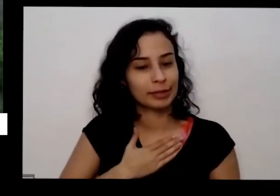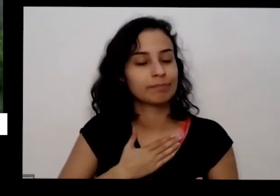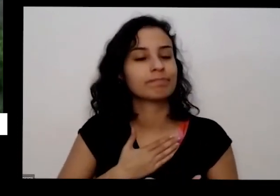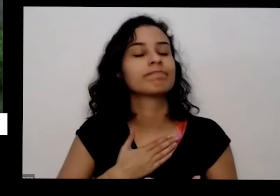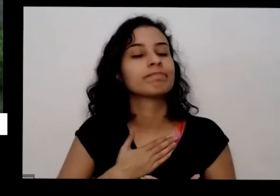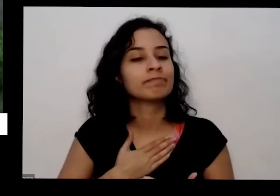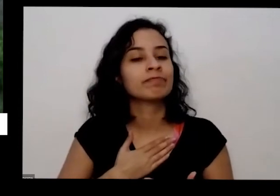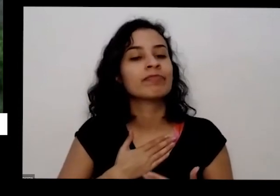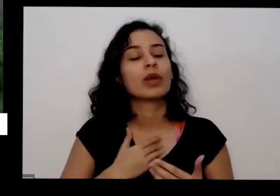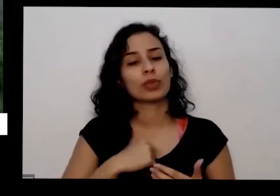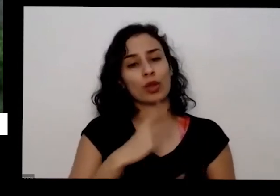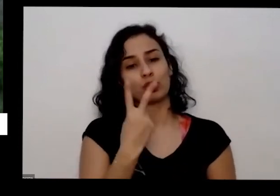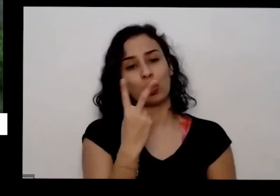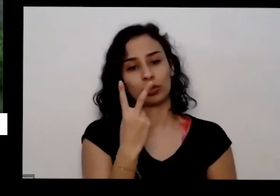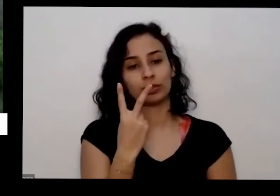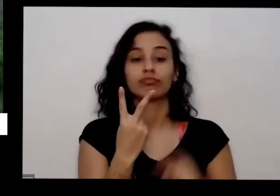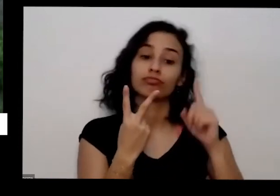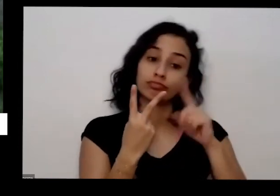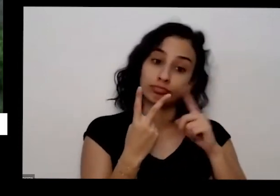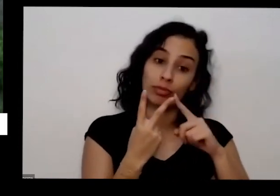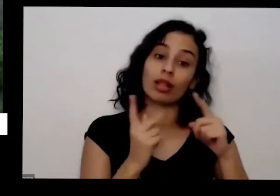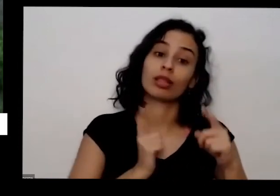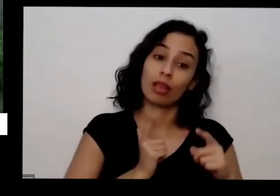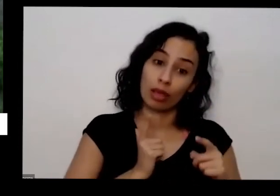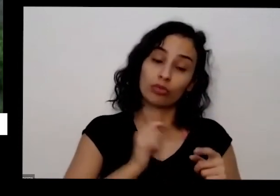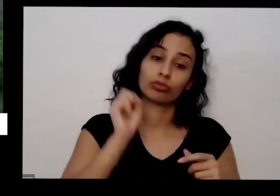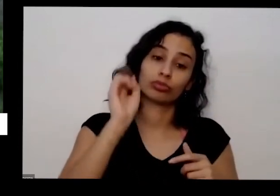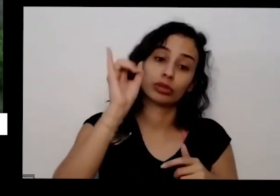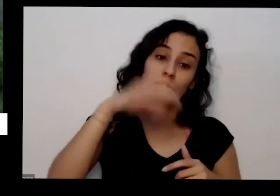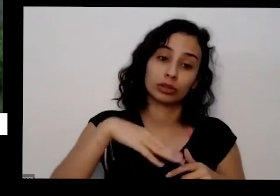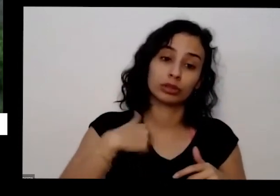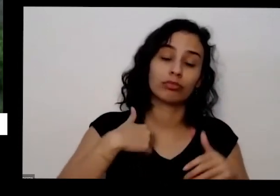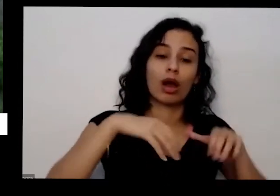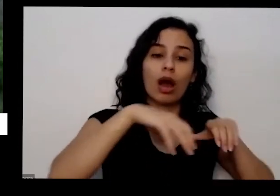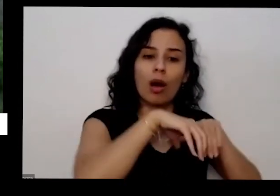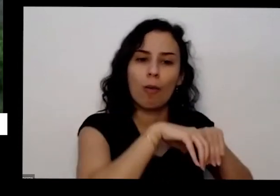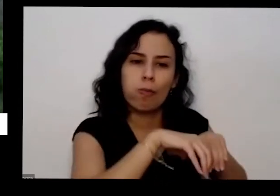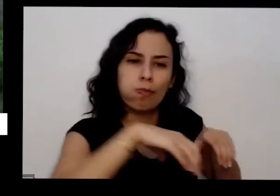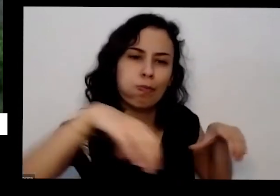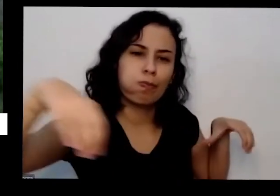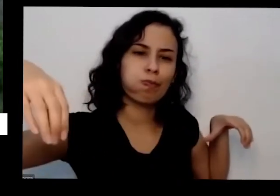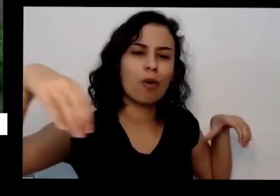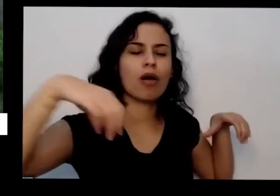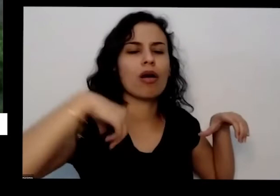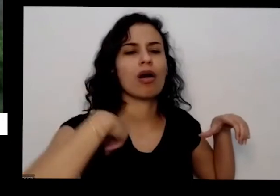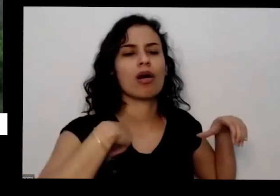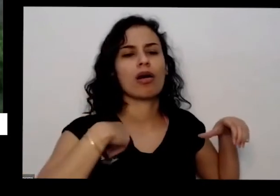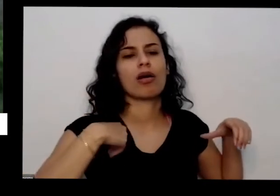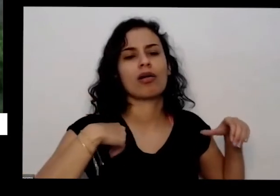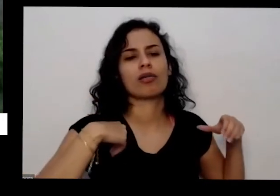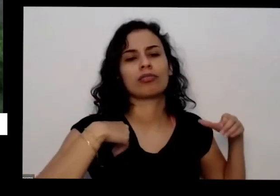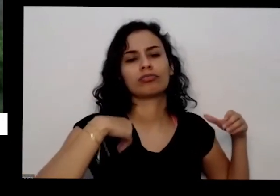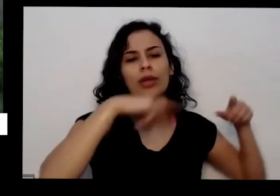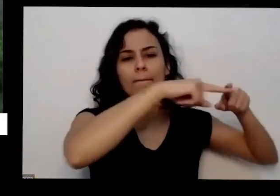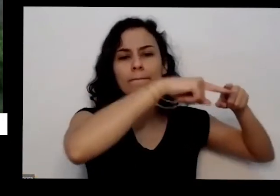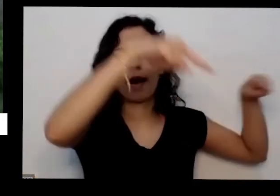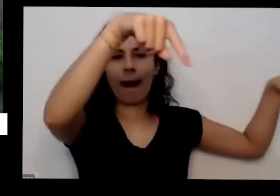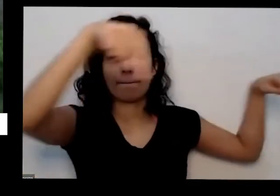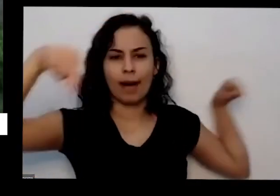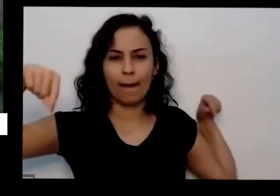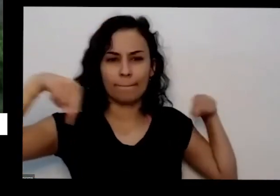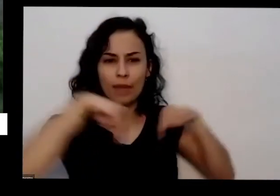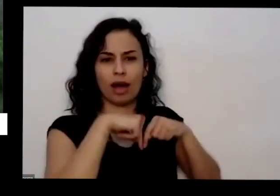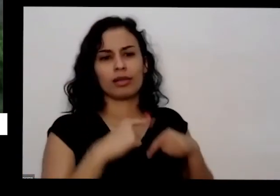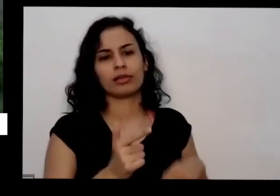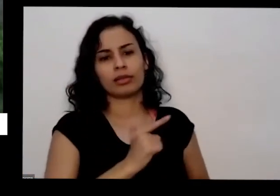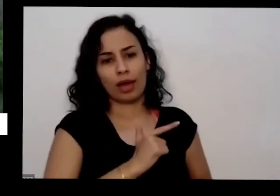eu tenho as duas coisas tenho a minha horta daqui de casa plantado no em canteiros e mas eu tenho